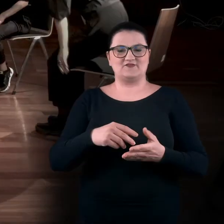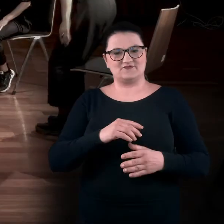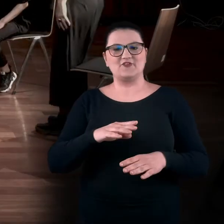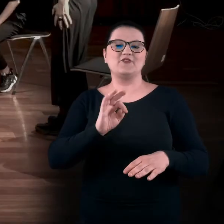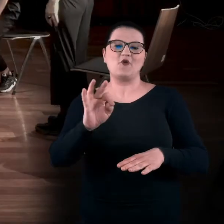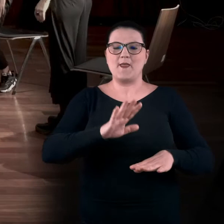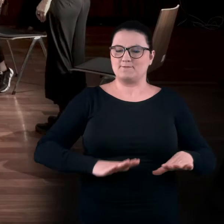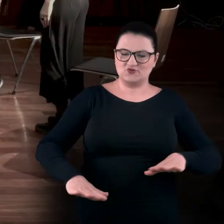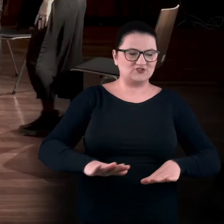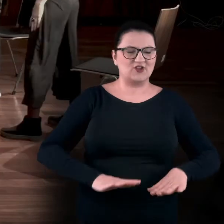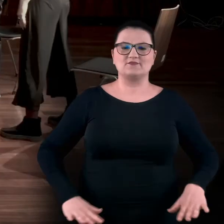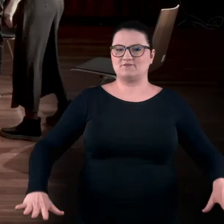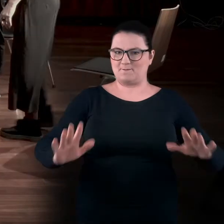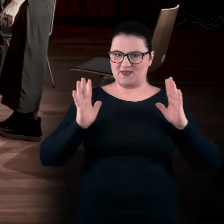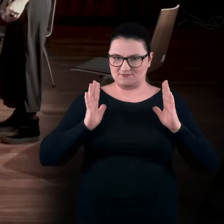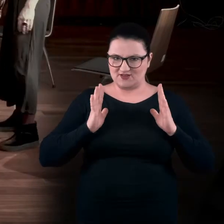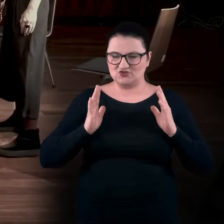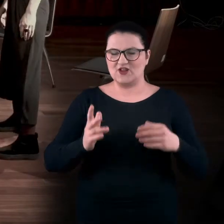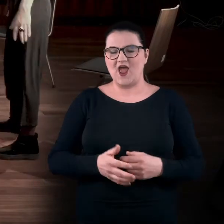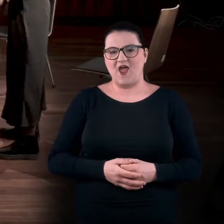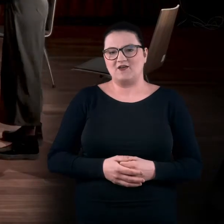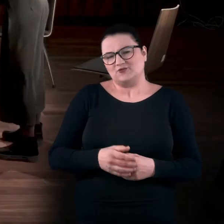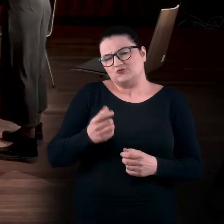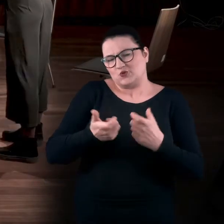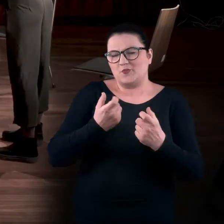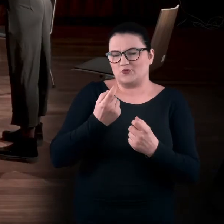Wykonamy kilka prostych ruchów, które nas dotlenią.